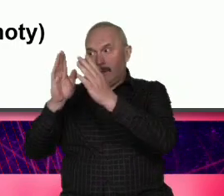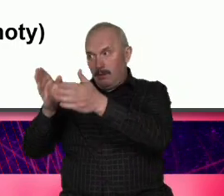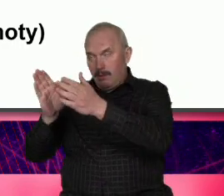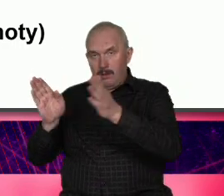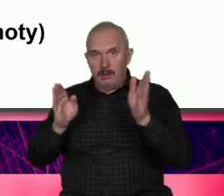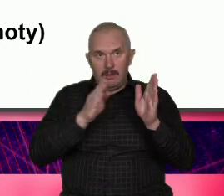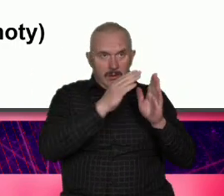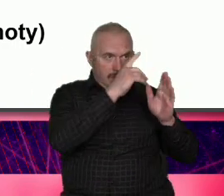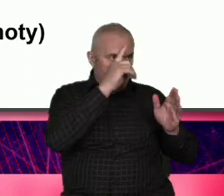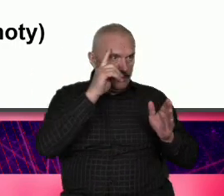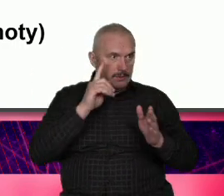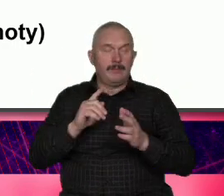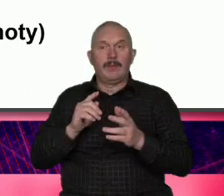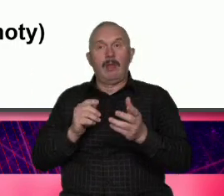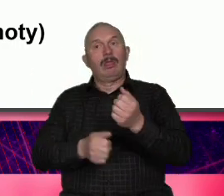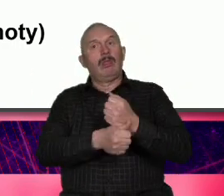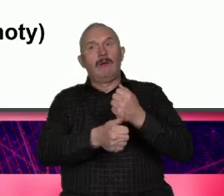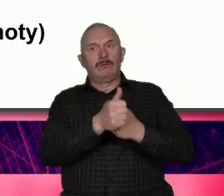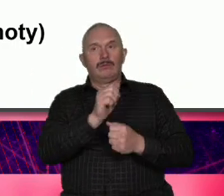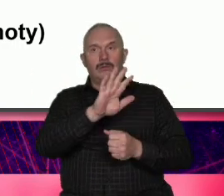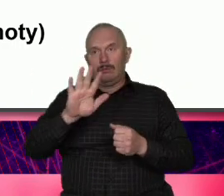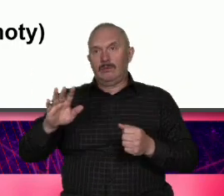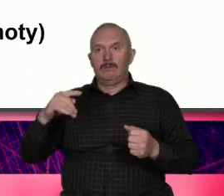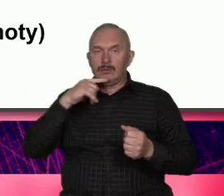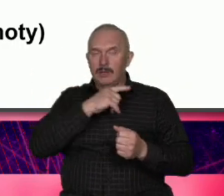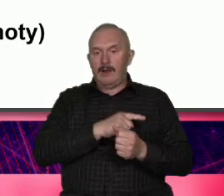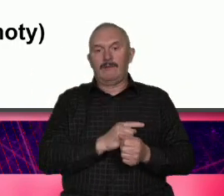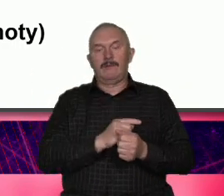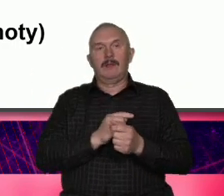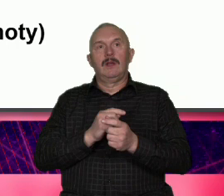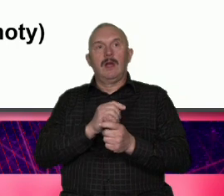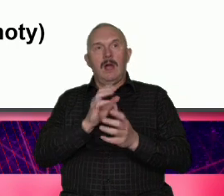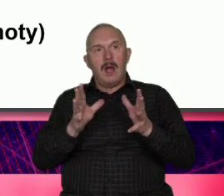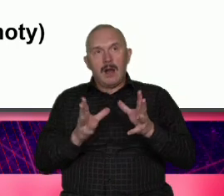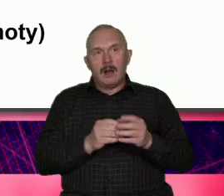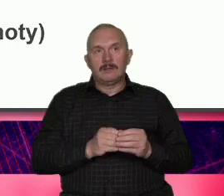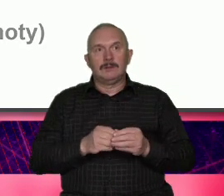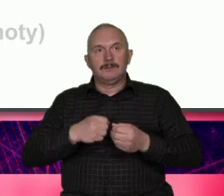razem działać Natomiast ja bym chciał tutaj wbić włożyć kij w